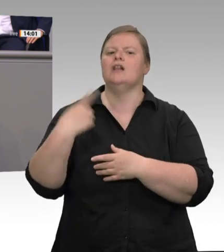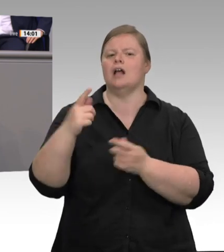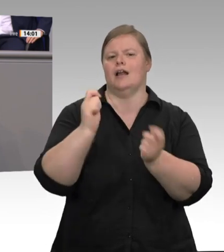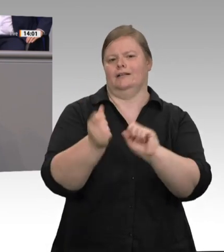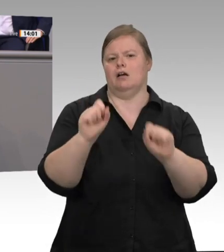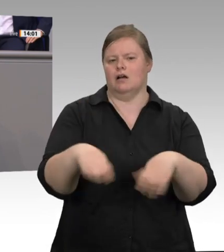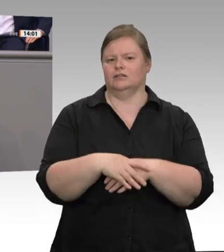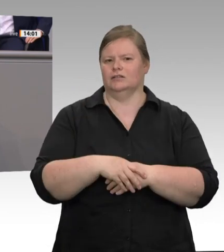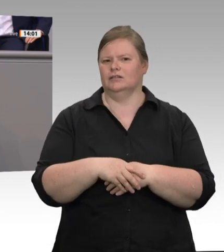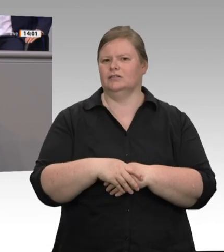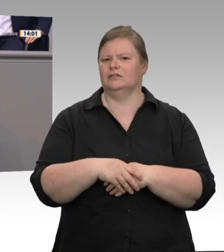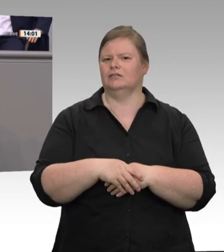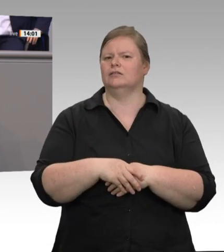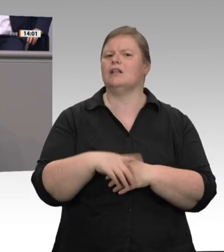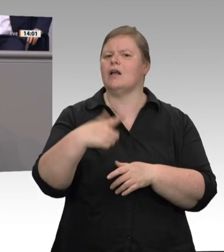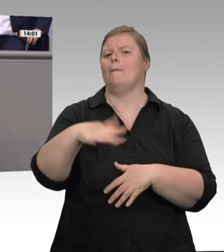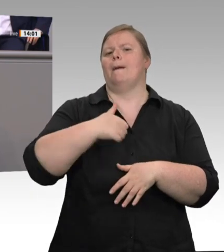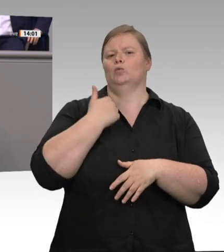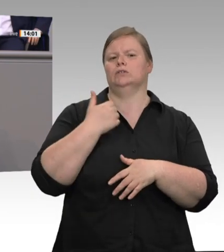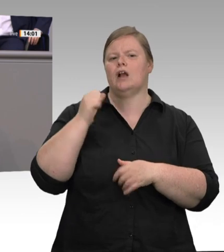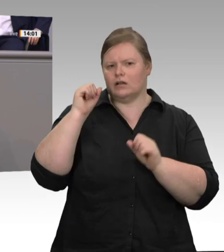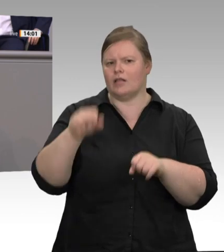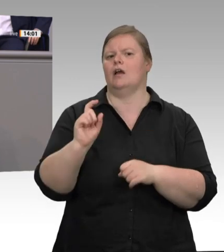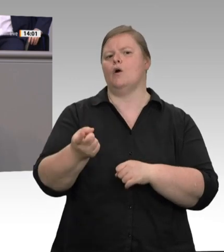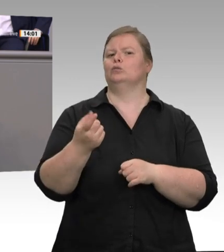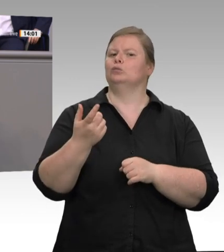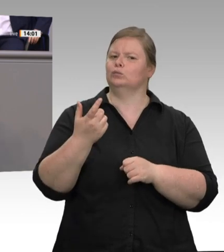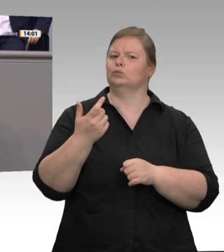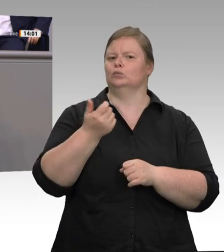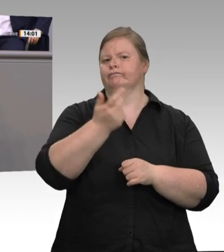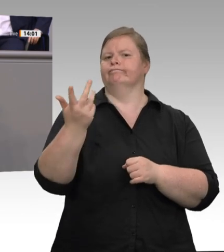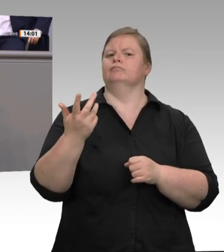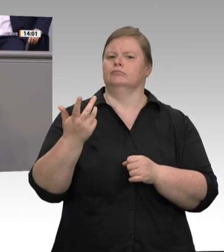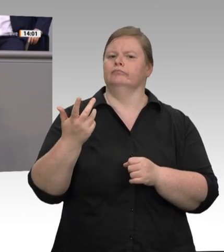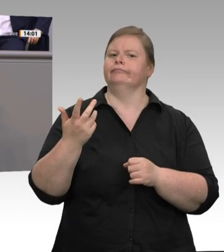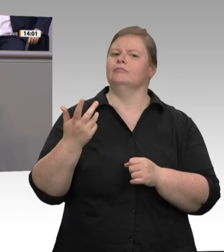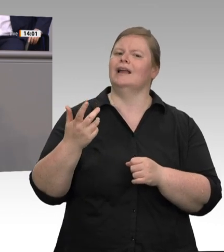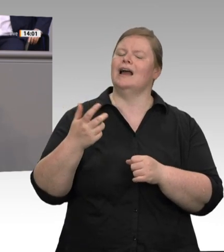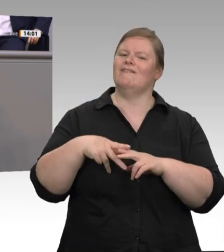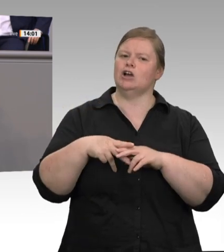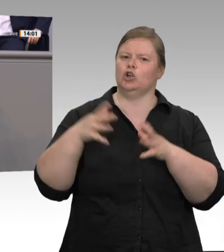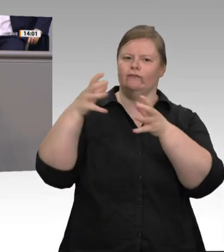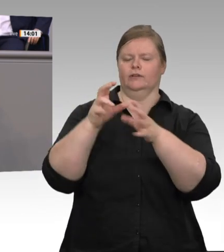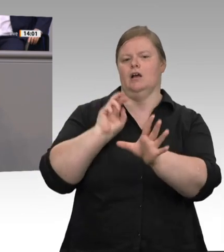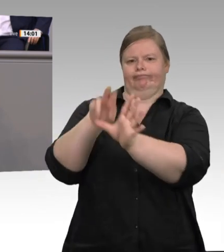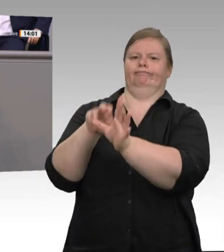wählen. Dann werden Tarifverhandlungen geführt. Und dann sind wir da, wo wir in der sozialen Marktwirtschaft hinwollen. Zum Schluss möchte ich zitieren aus den